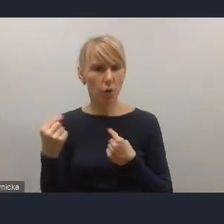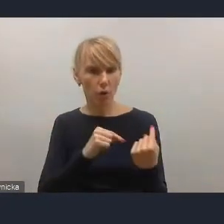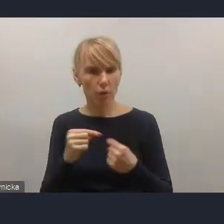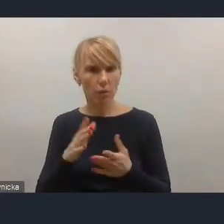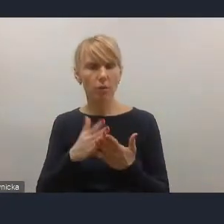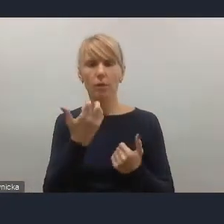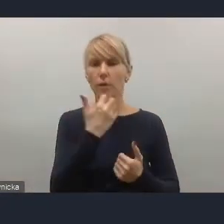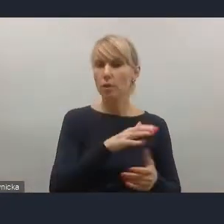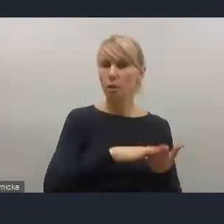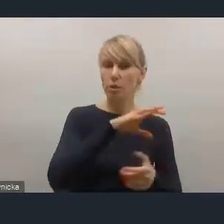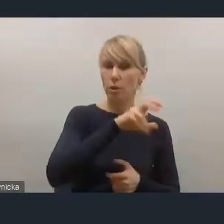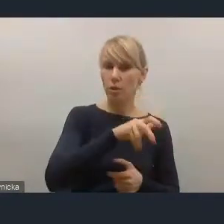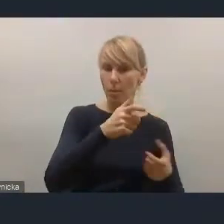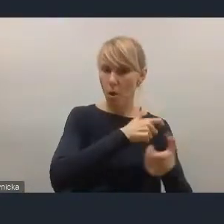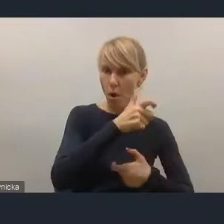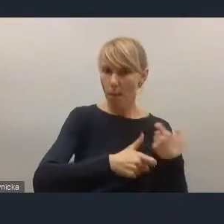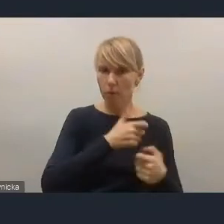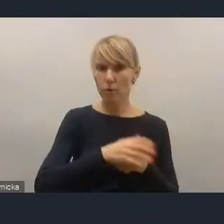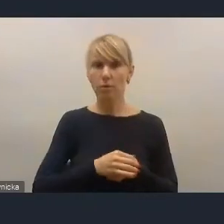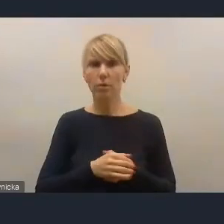ponieważ też byliśmy włączani jakby w te prace